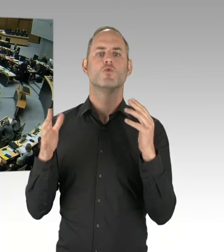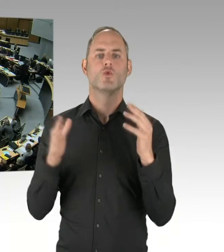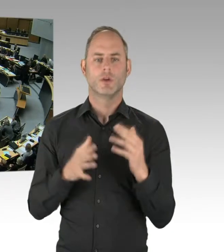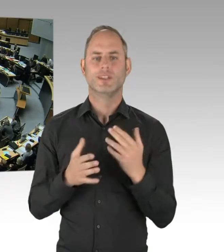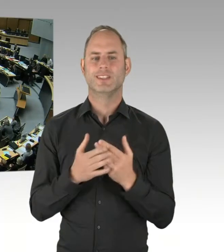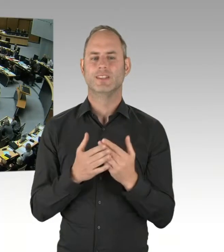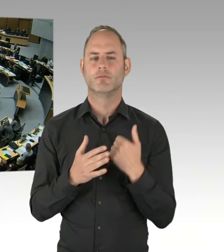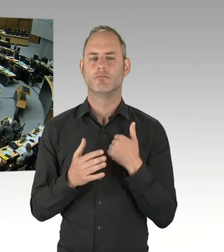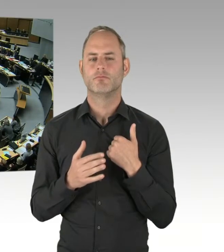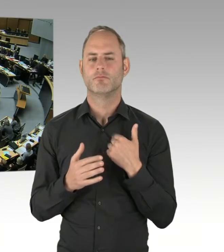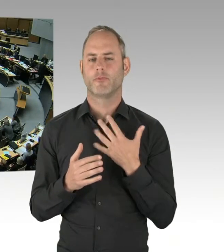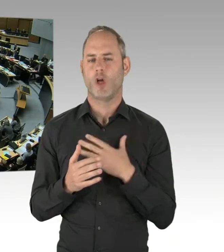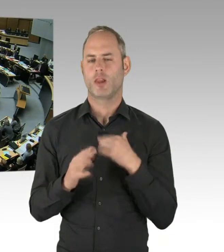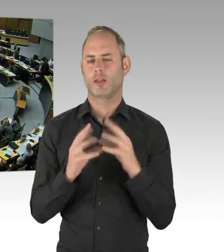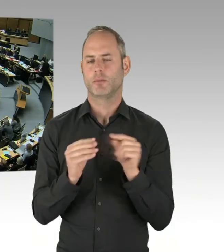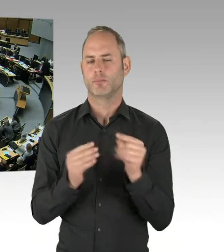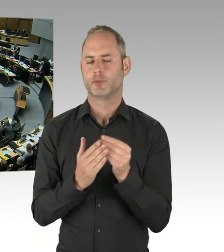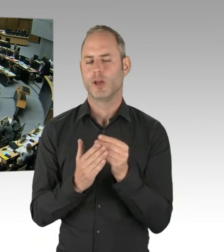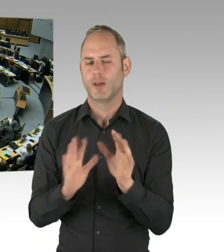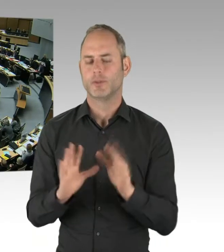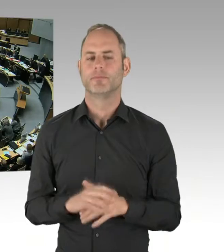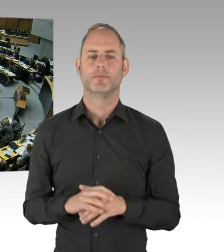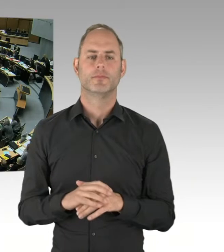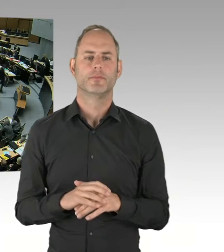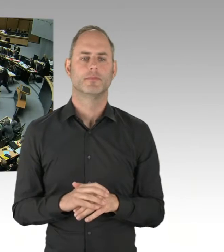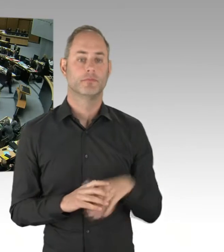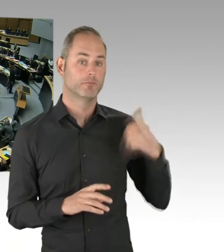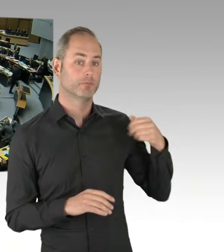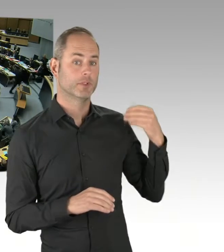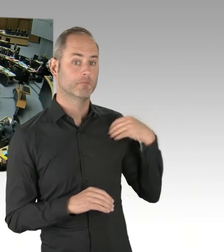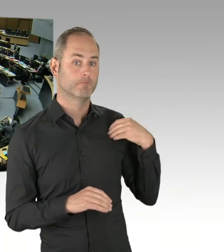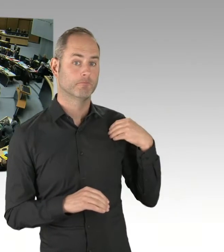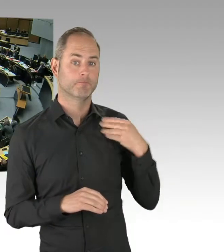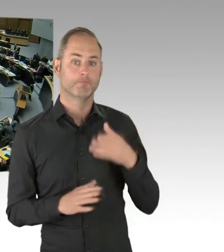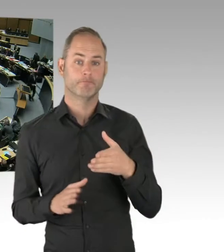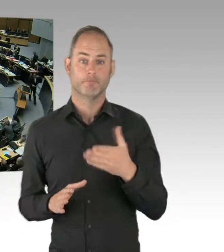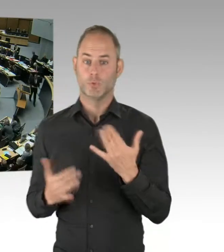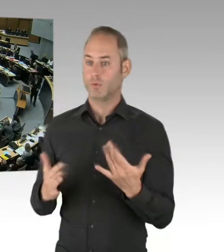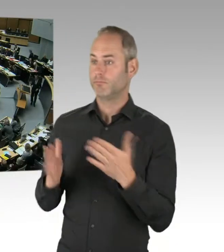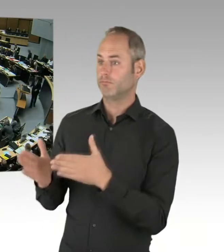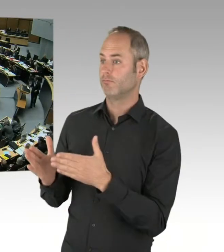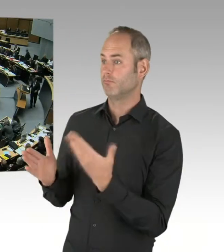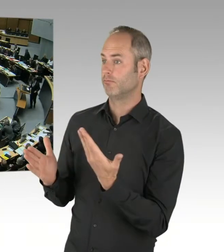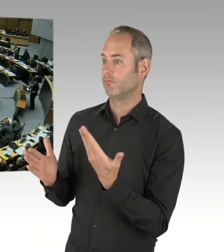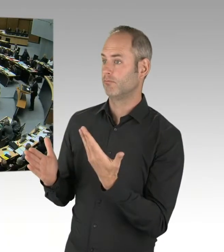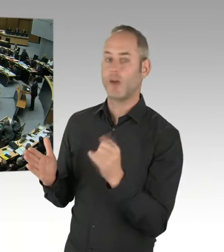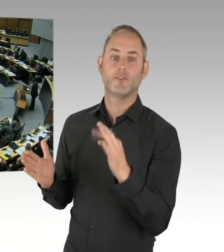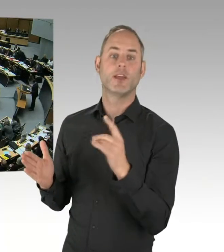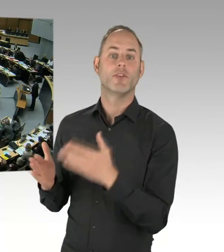Bitte schön, Herr Woldeit, Sie haben das Wort. (Rednerwechsel) Vielen Dank, Herr Präsident.